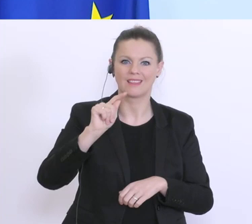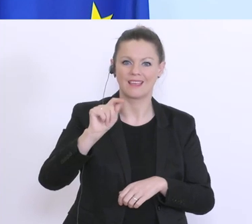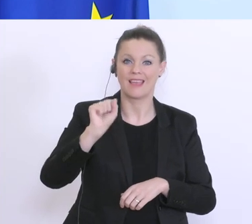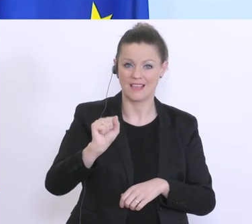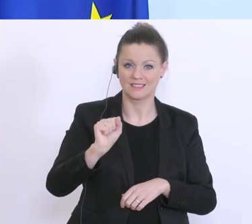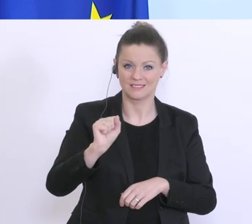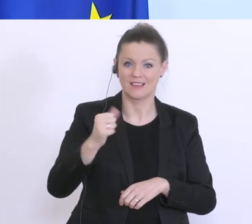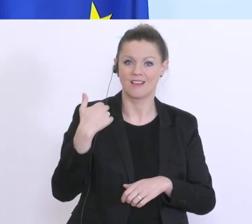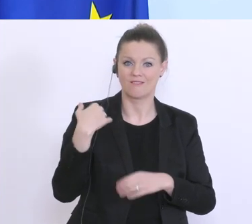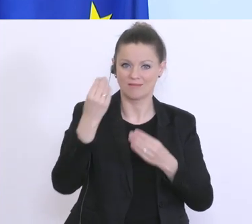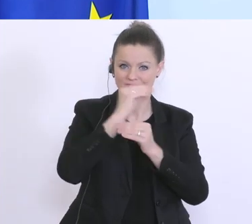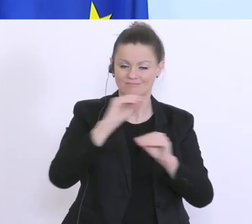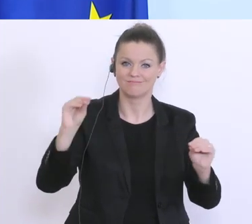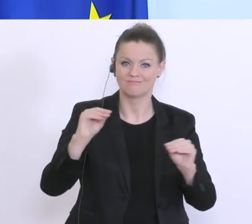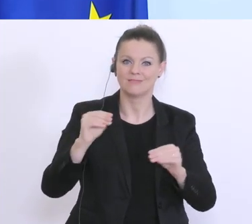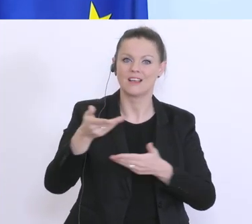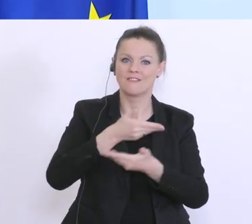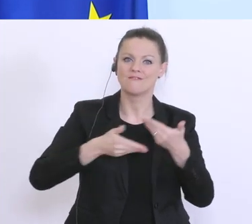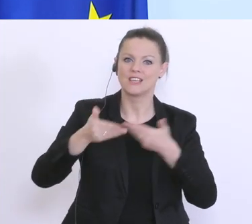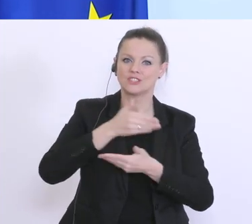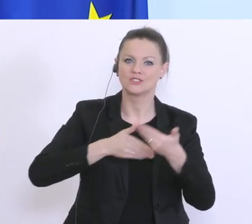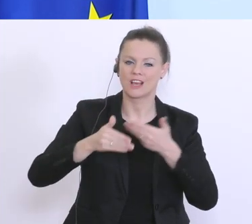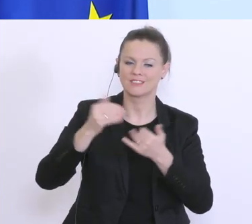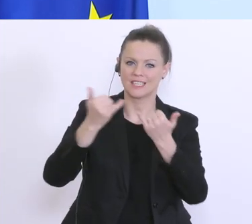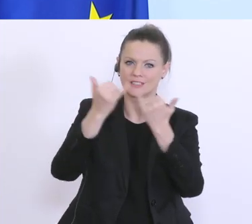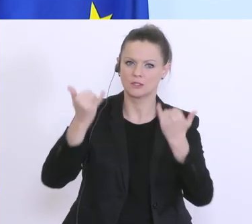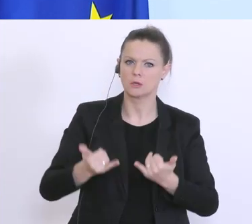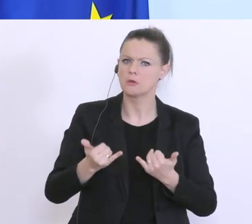gekommen, wo drinnen gestanden ist, der Konjunktur, das zeigt keine Auswirkungen des